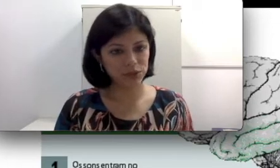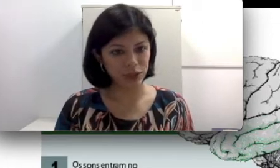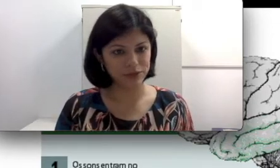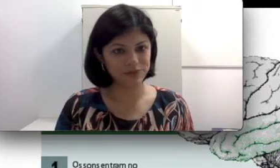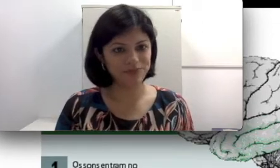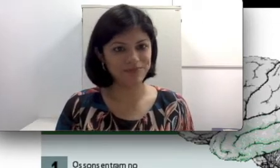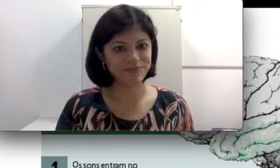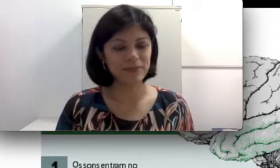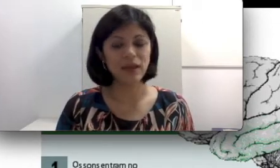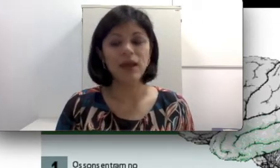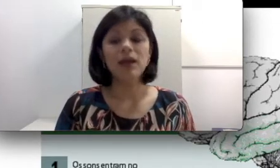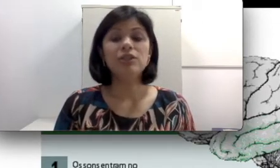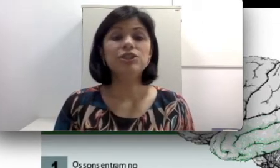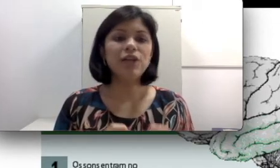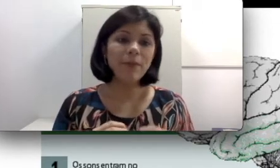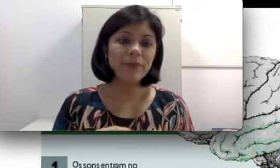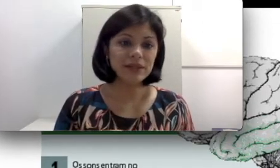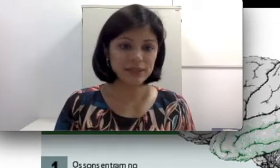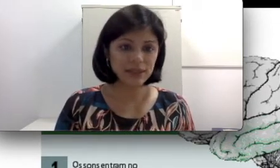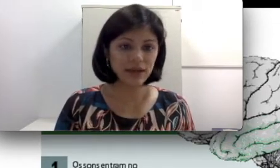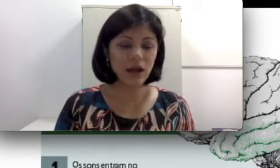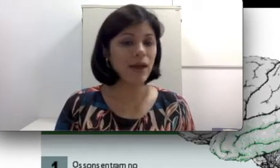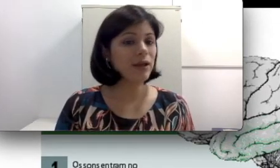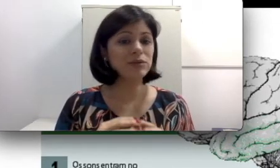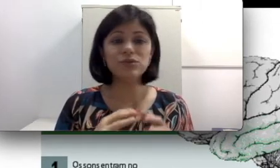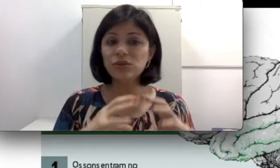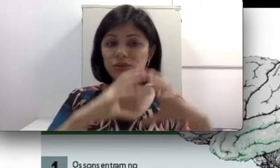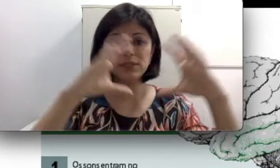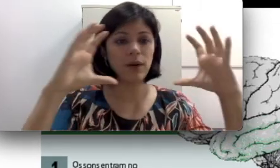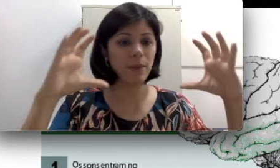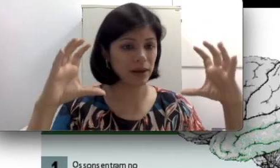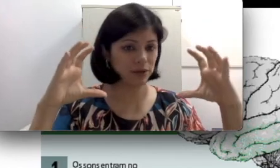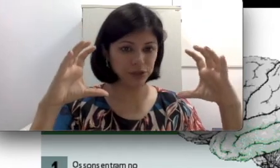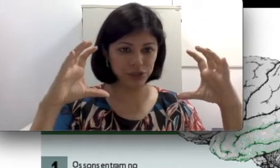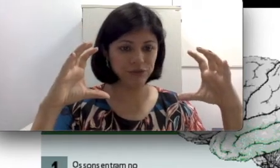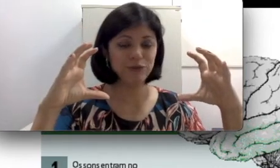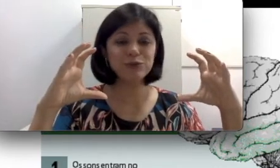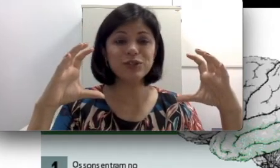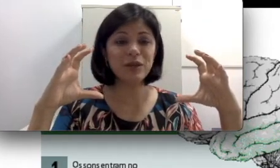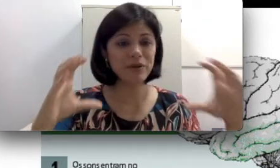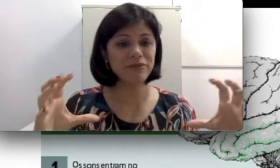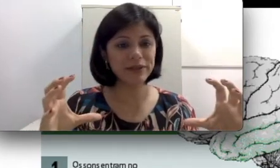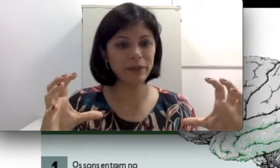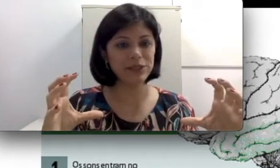sujeitos. Já a perda central é quando todo o seu aparelho auditivo funciona perfeitamente